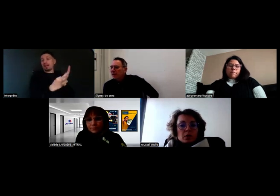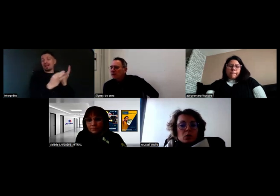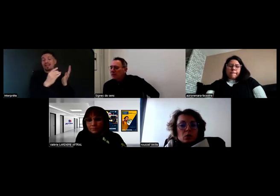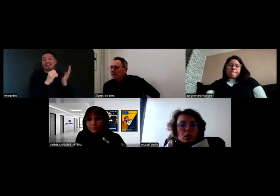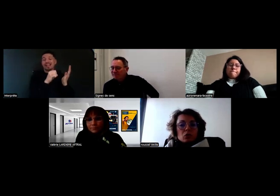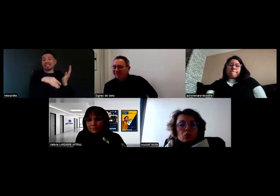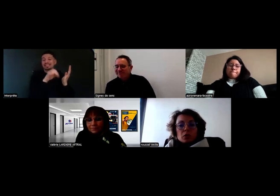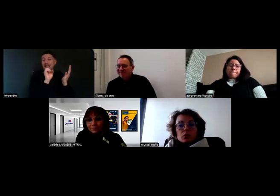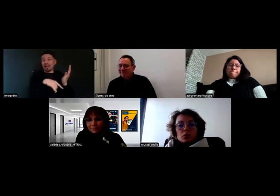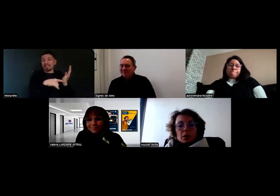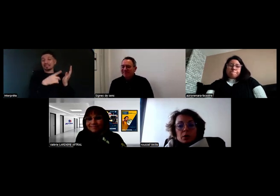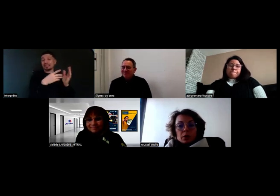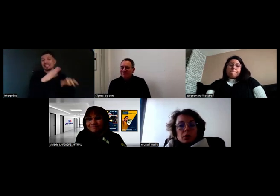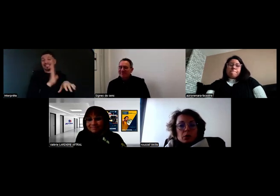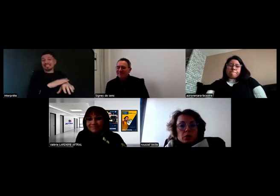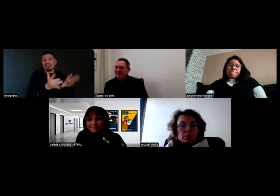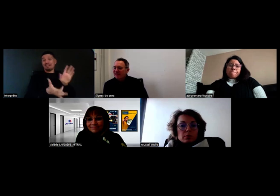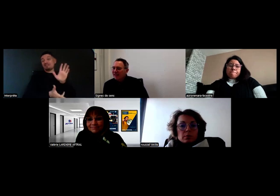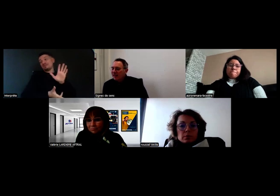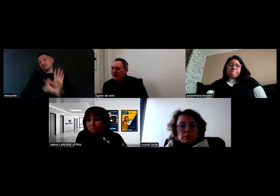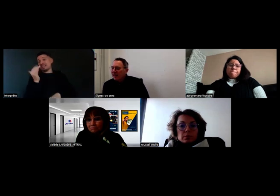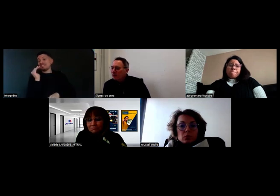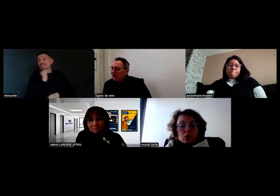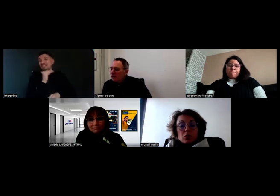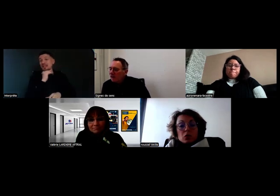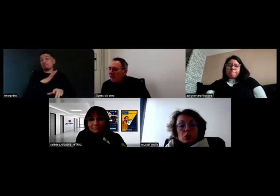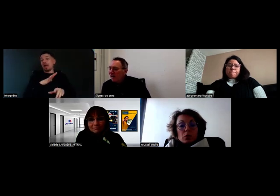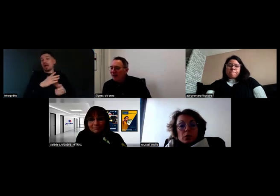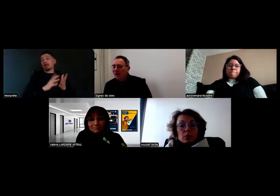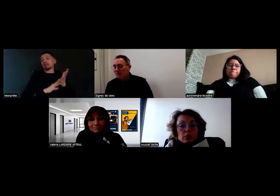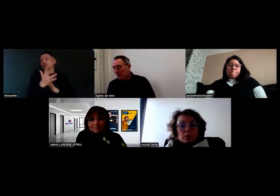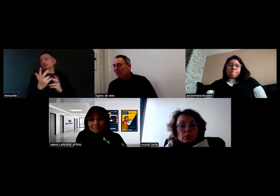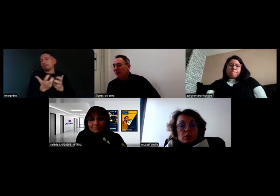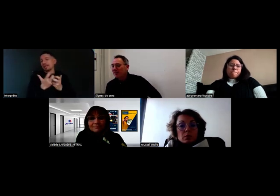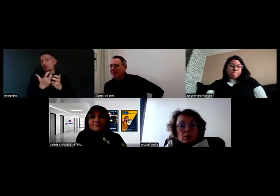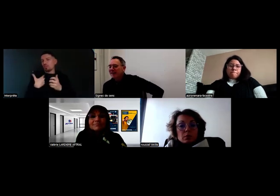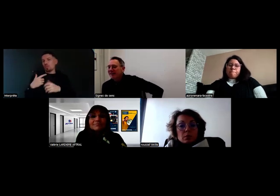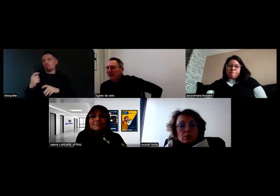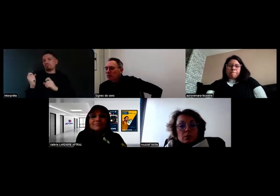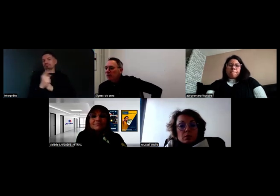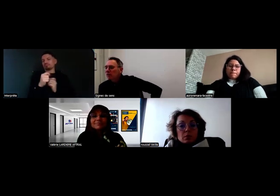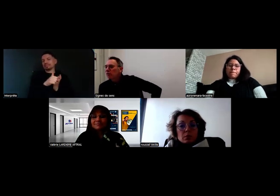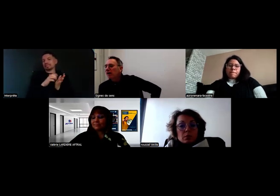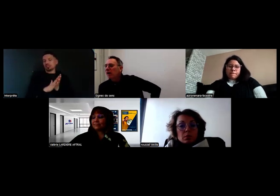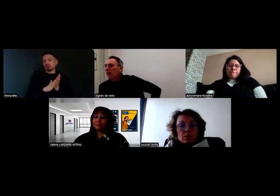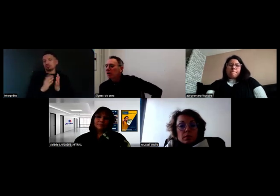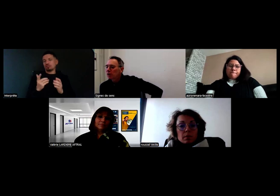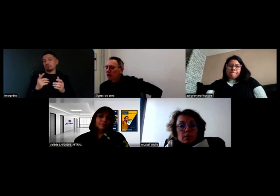C'est ce qu'on a trouvé de plus simple à mettre en œuvre. Merci.